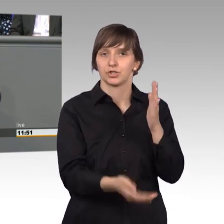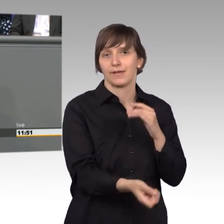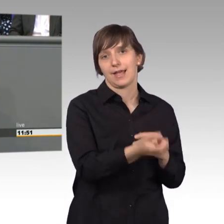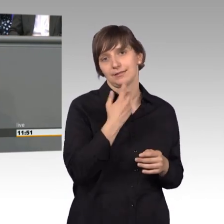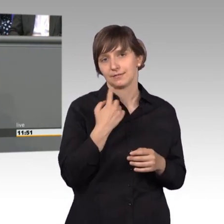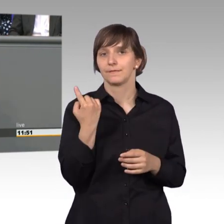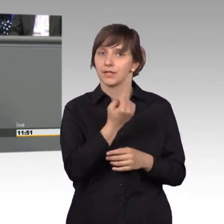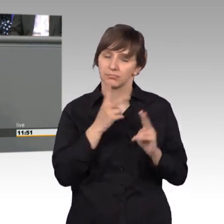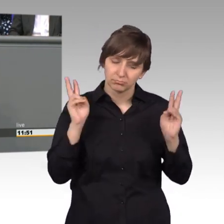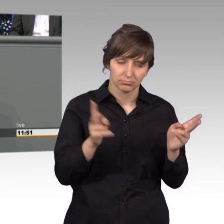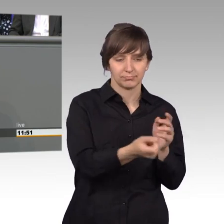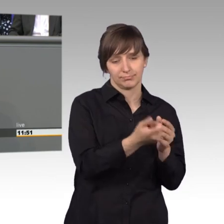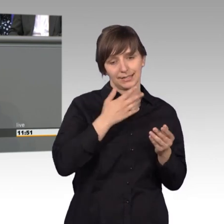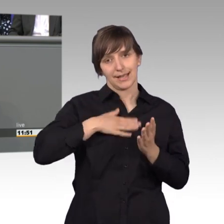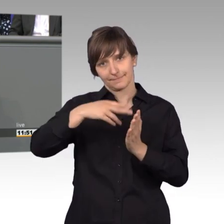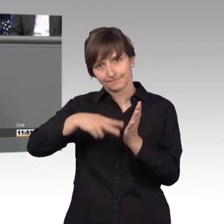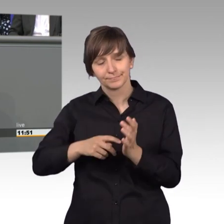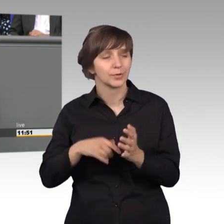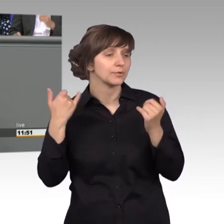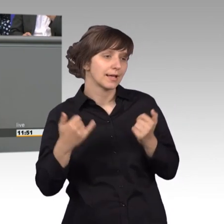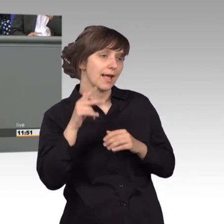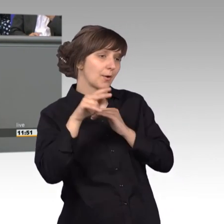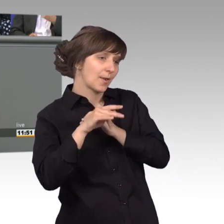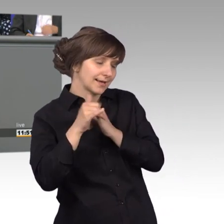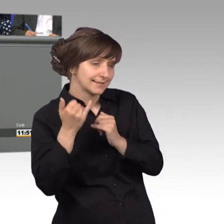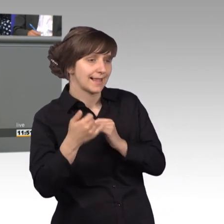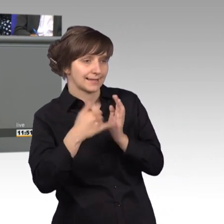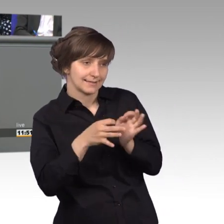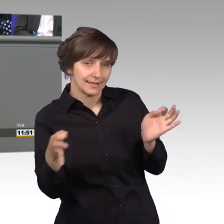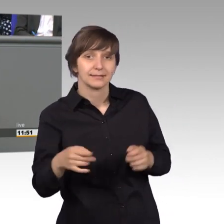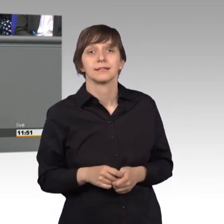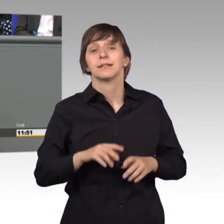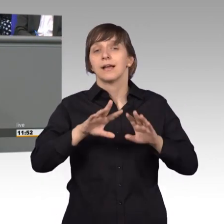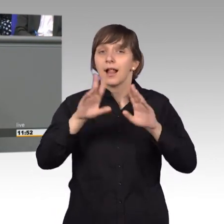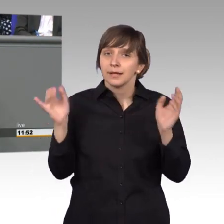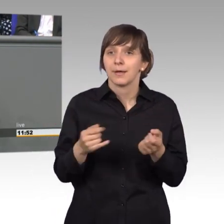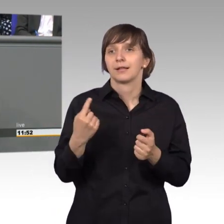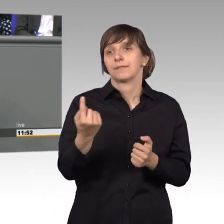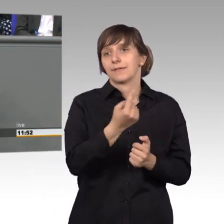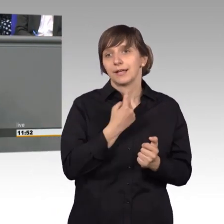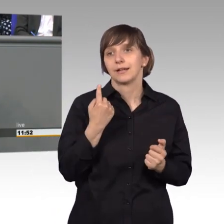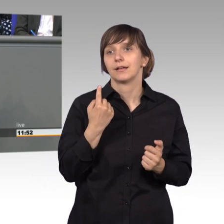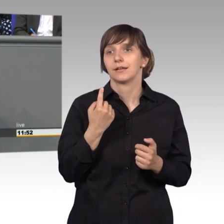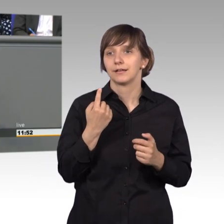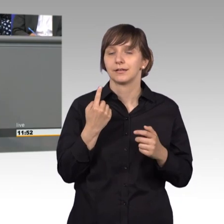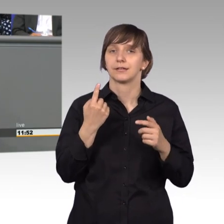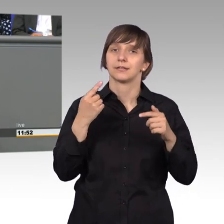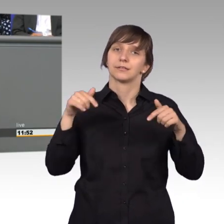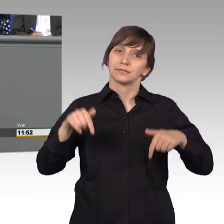Eingaben gerne annehmen. [Präsident] Herr Kollege, bitte letzter Satz. [Rednerwechsel] Und zum Schluss, im Allgemeinen arbeiten wir im Hintergrund und heute dürfen wir das